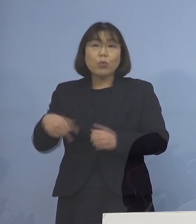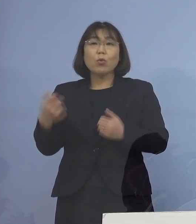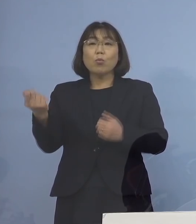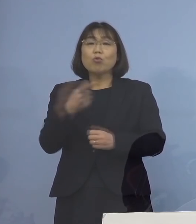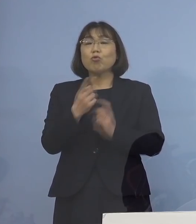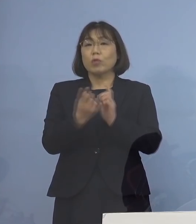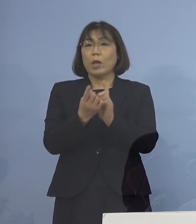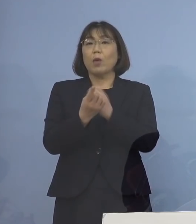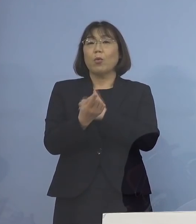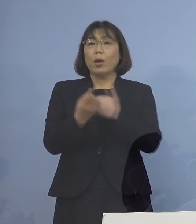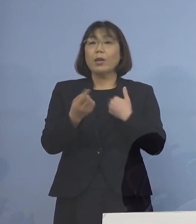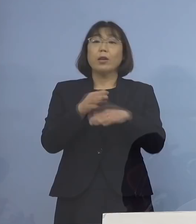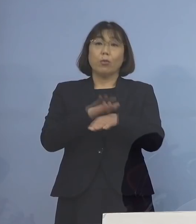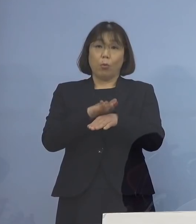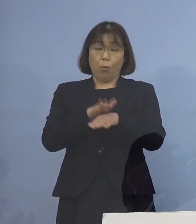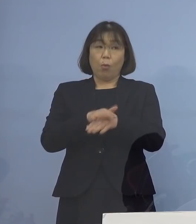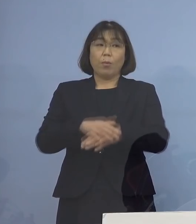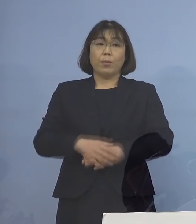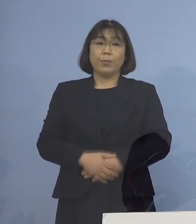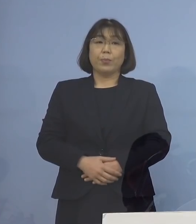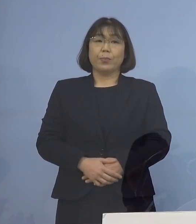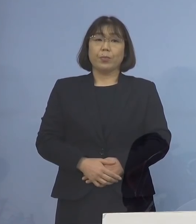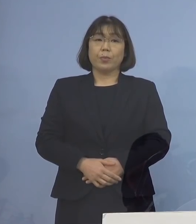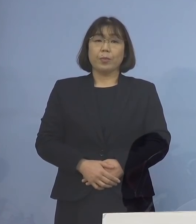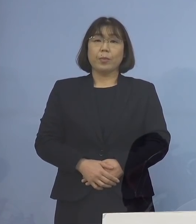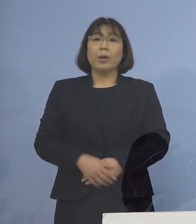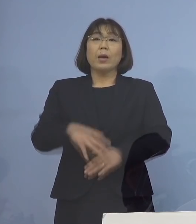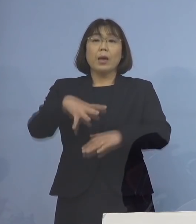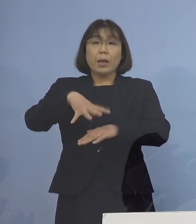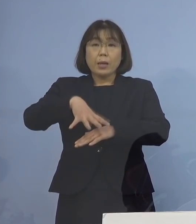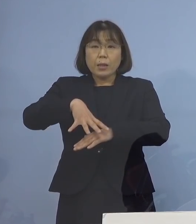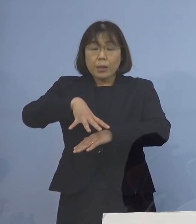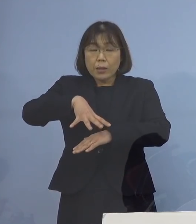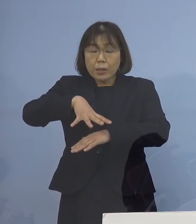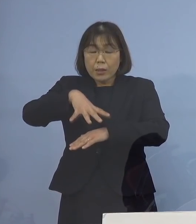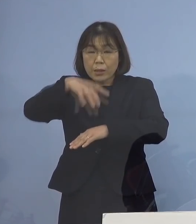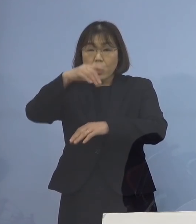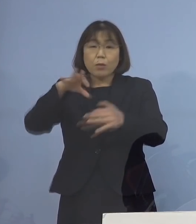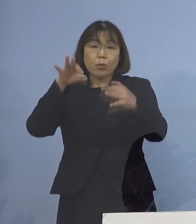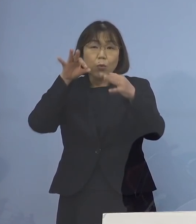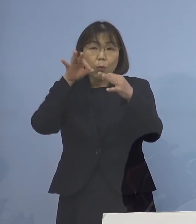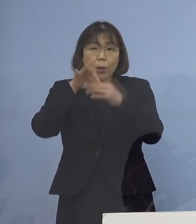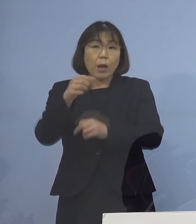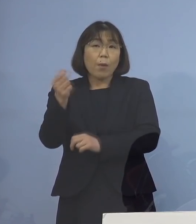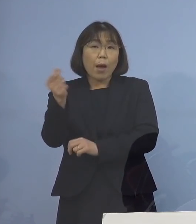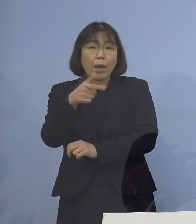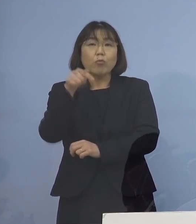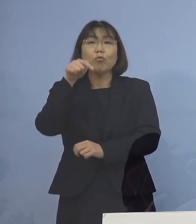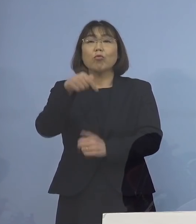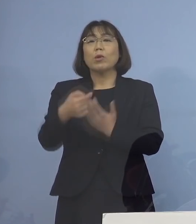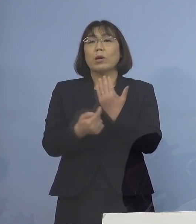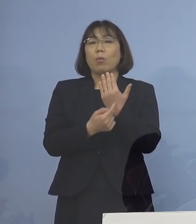という形をとらせていただきます ファーストコンタクトを早くする ここがポイントとなります